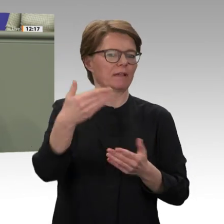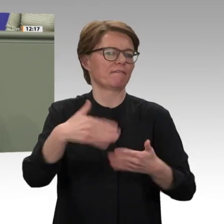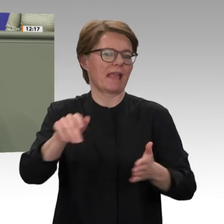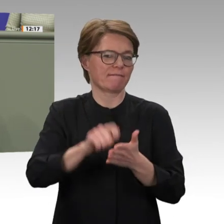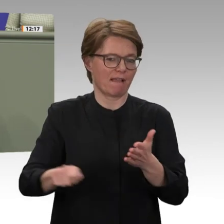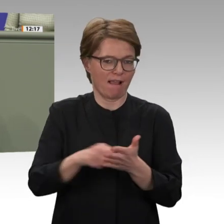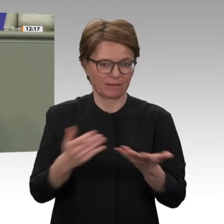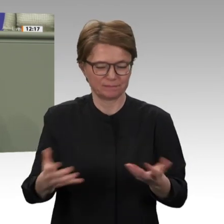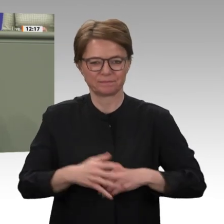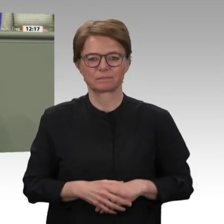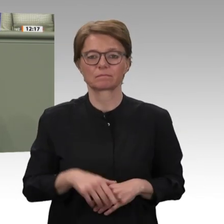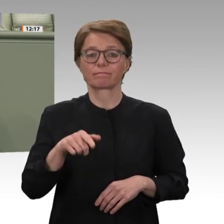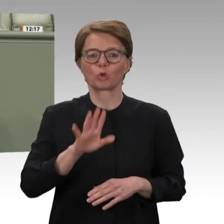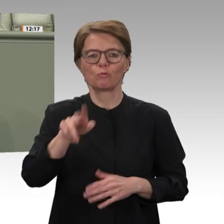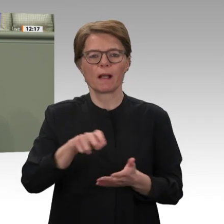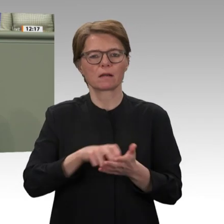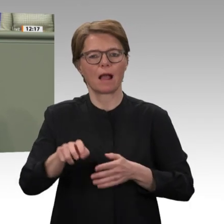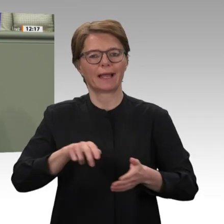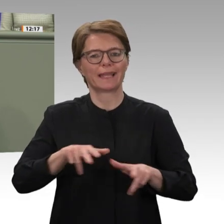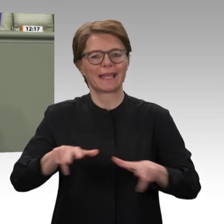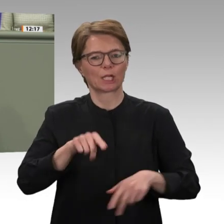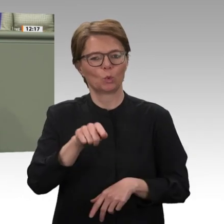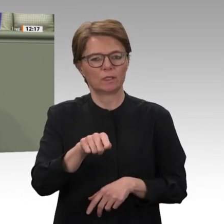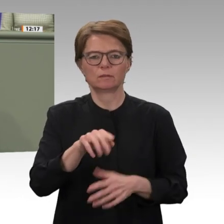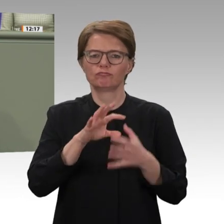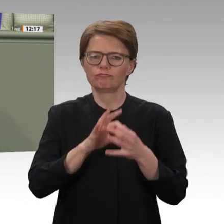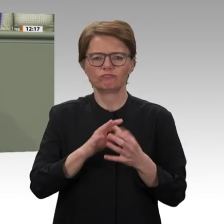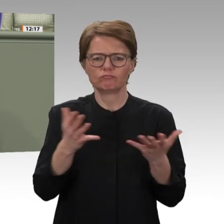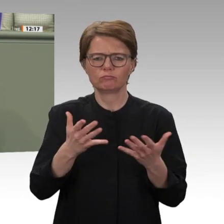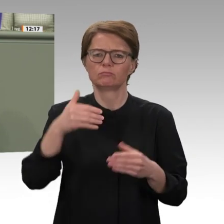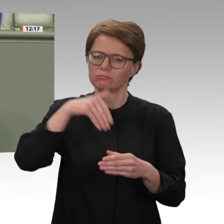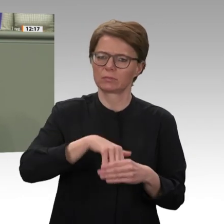uns Freie Demokraten kein Zweifel. Die Liste der Aufgaben, die vor dem Sudan liegt, ist